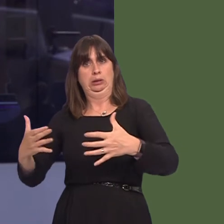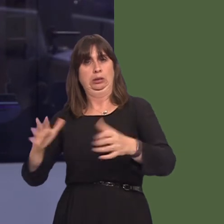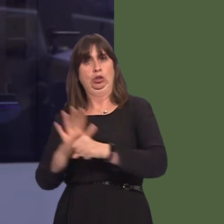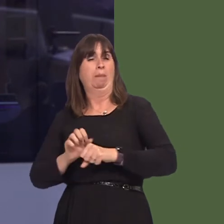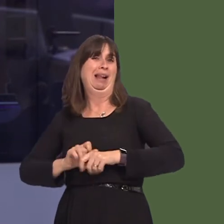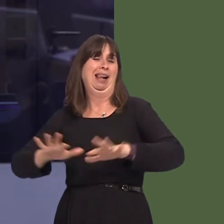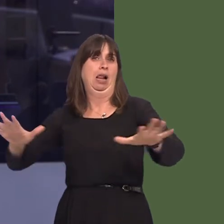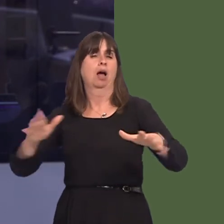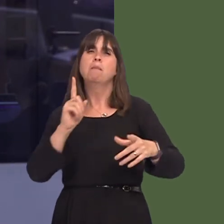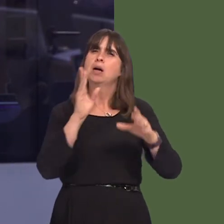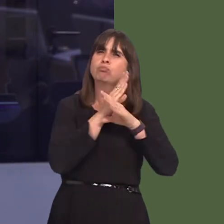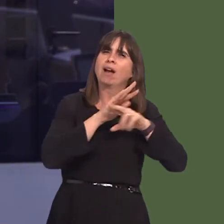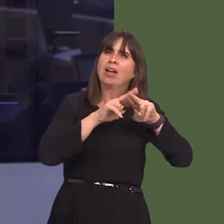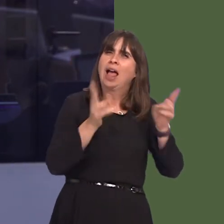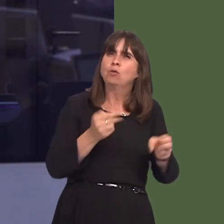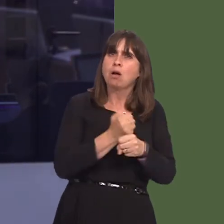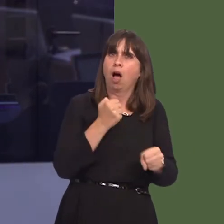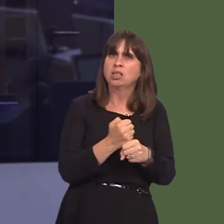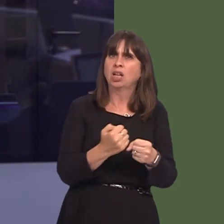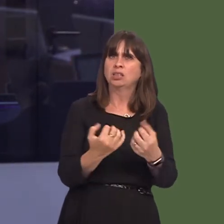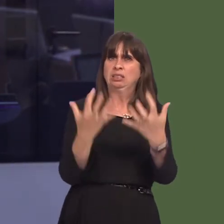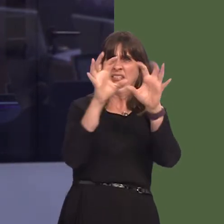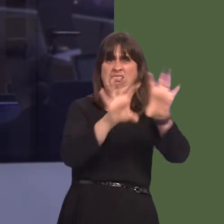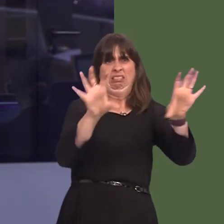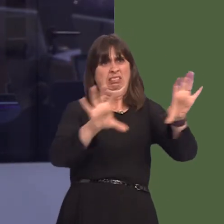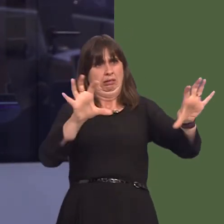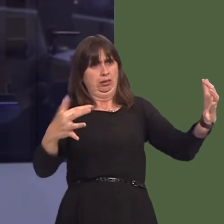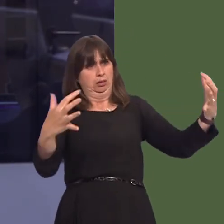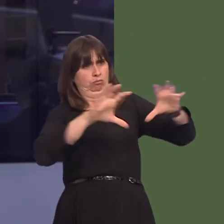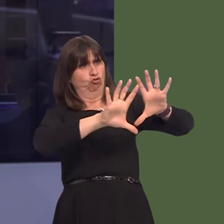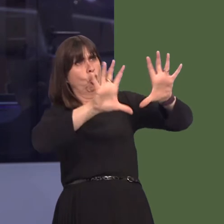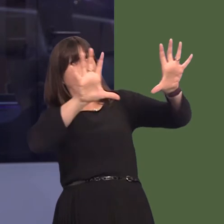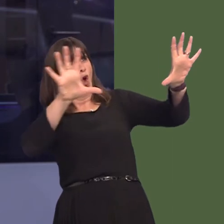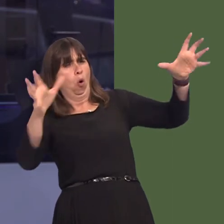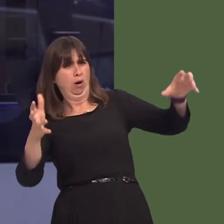private houses, it is essential that these controls are in place, and yet even a cursory